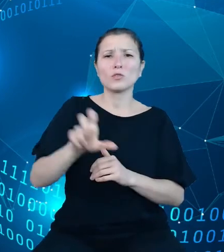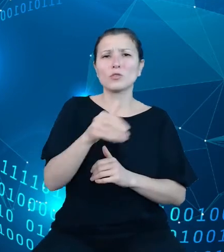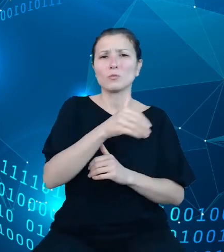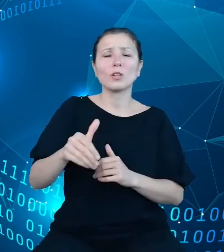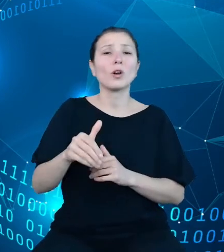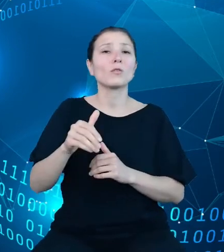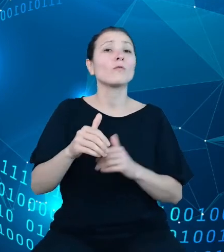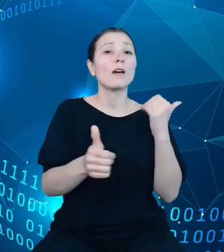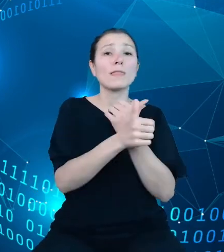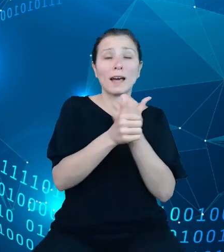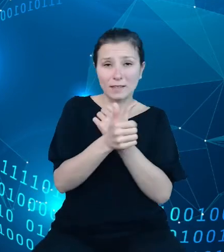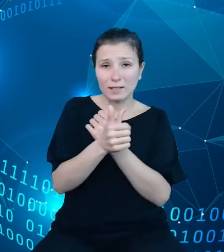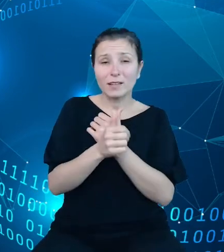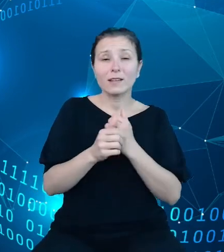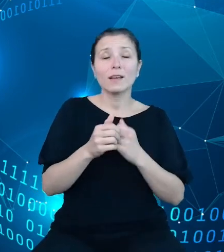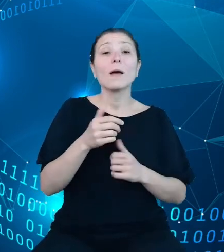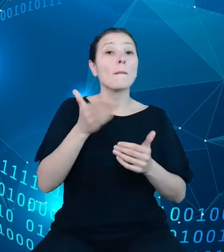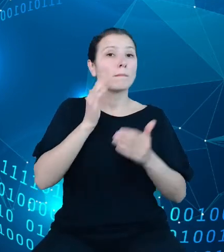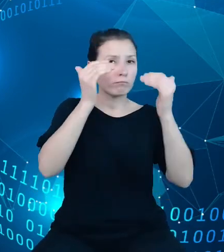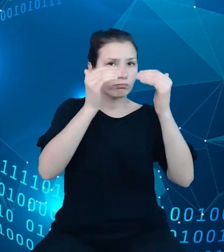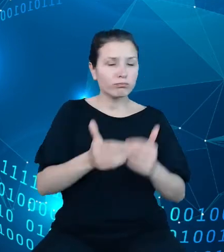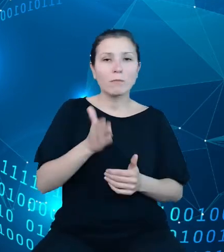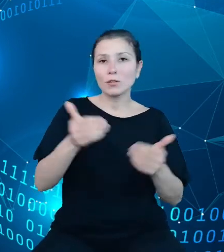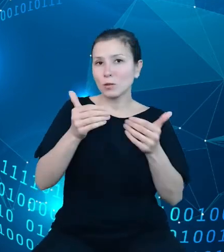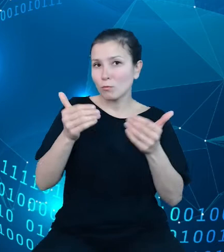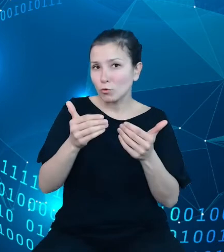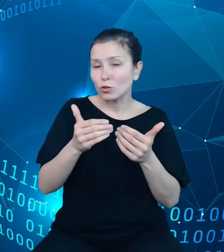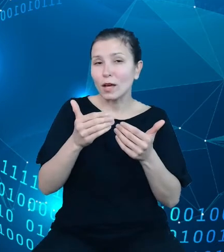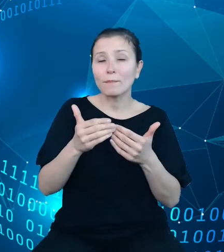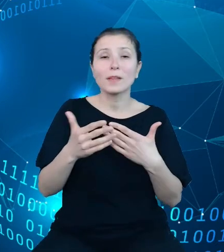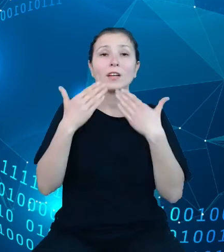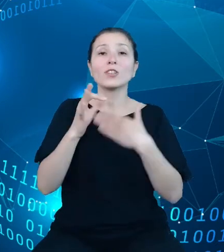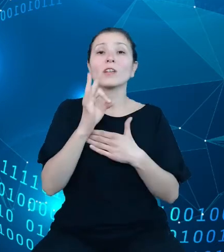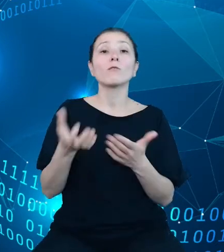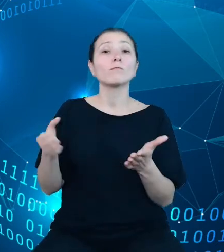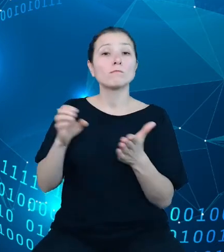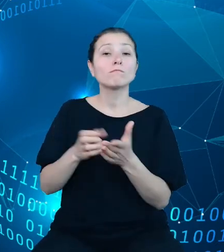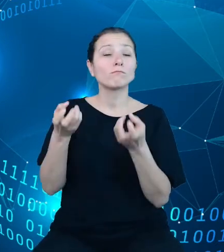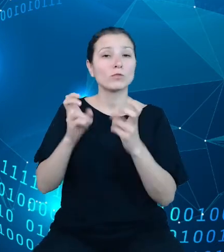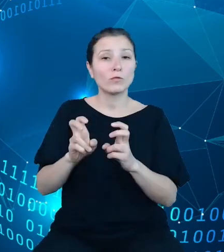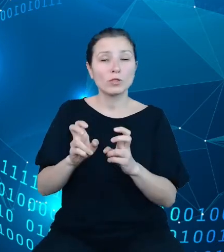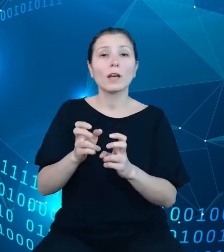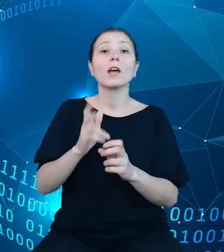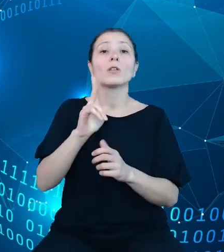zaprezentować na przykład w utworzonej przez Państwa aplikacji, która będzie wspierała analizy na temat perspektyw rozwoju rynku pracy,